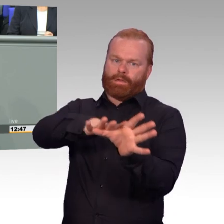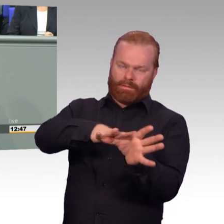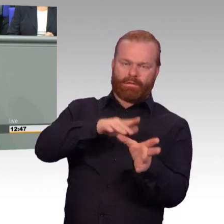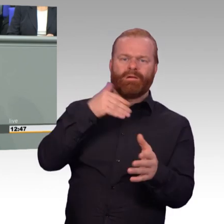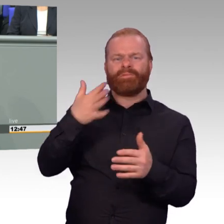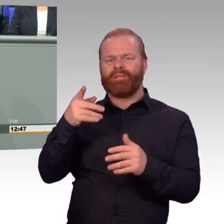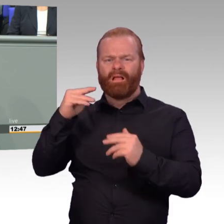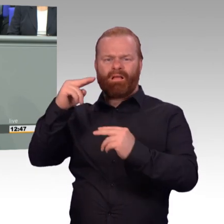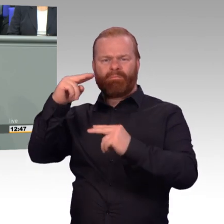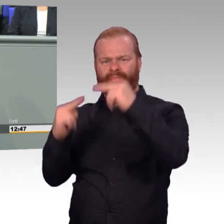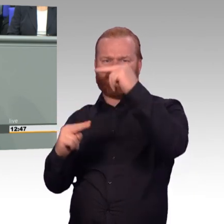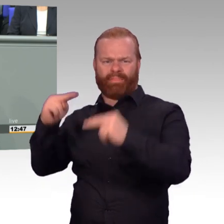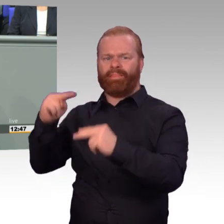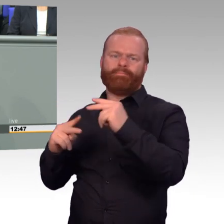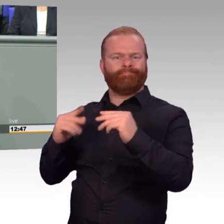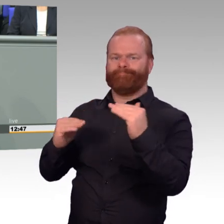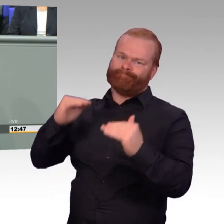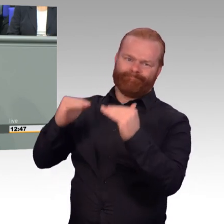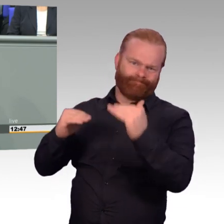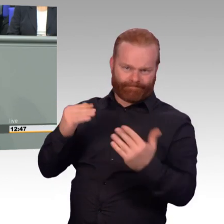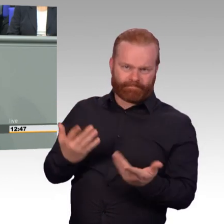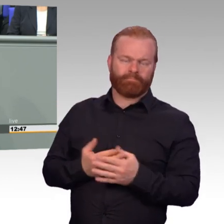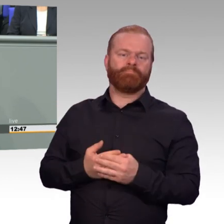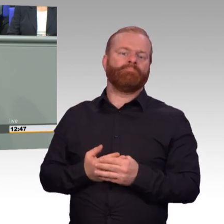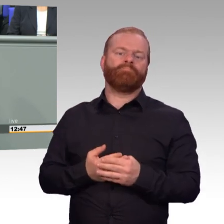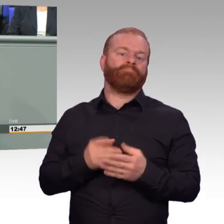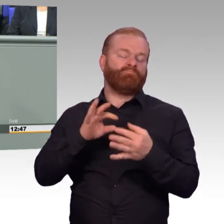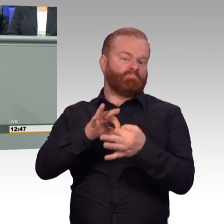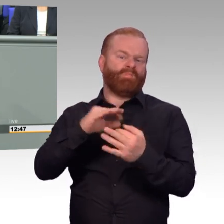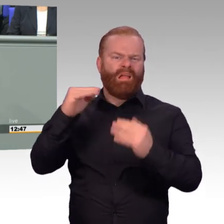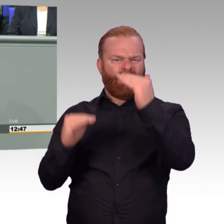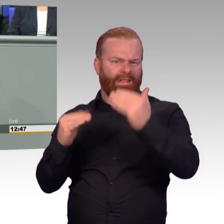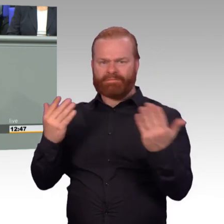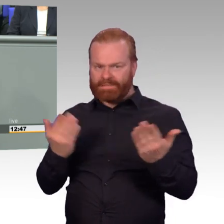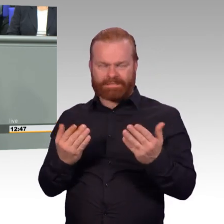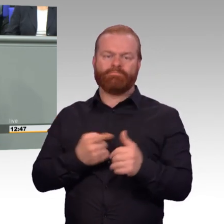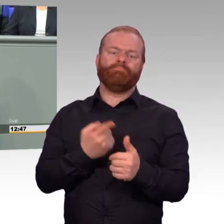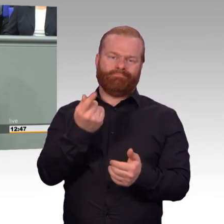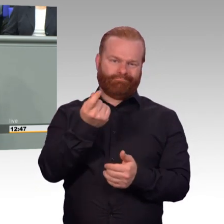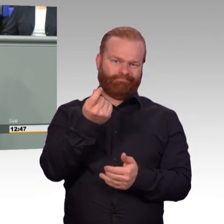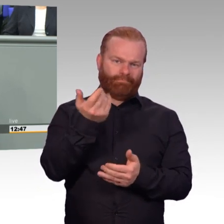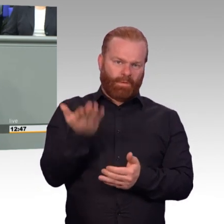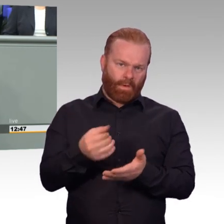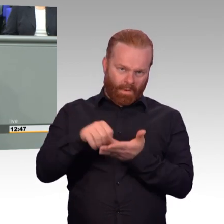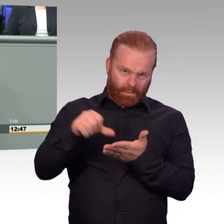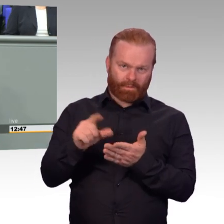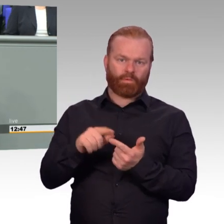Es gilt aber auch ganz sichtbar bei der Reservistenkordel, die in Zukunft wegfallen wird. Bei den freiwillig Wehrdienstleistenden